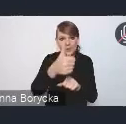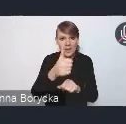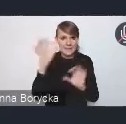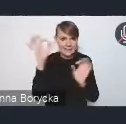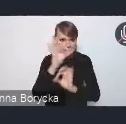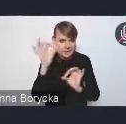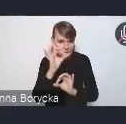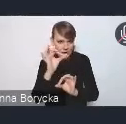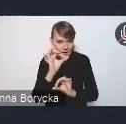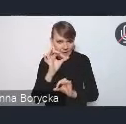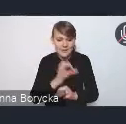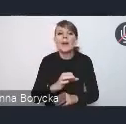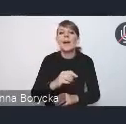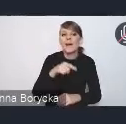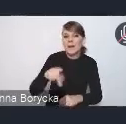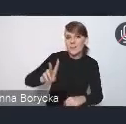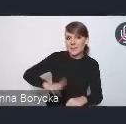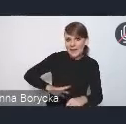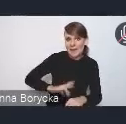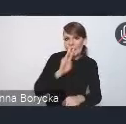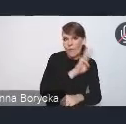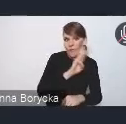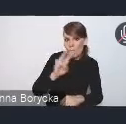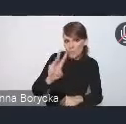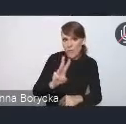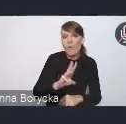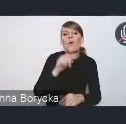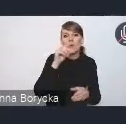Na naszej stronie internetowej można swoje propozycje przesyłać.